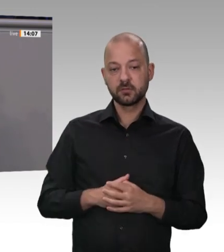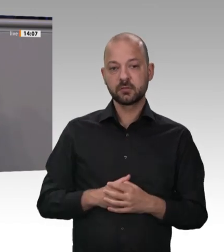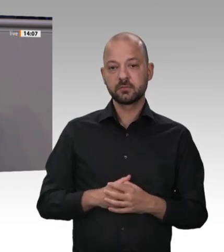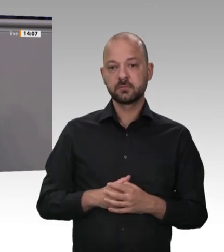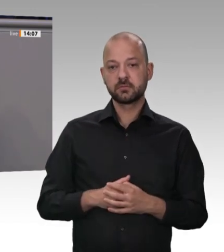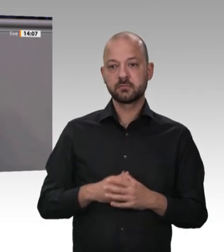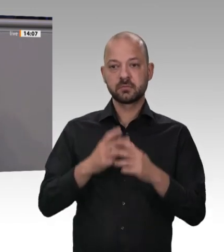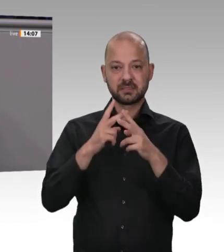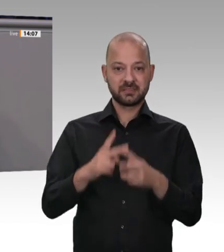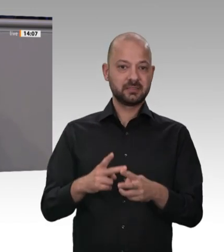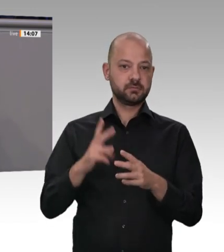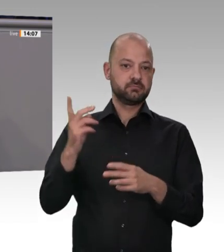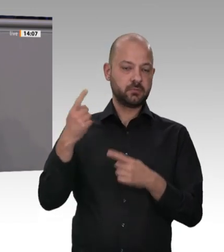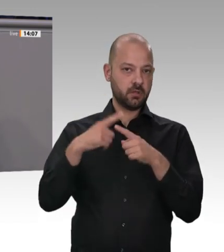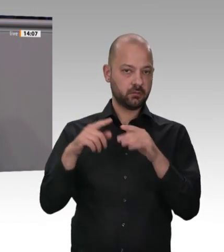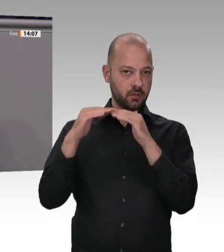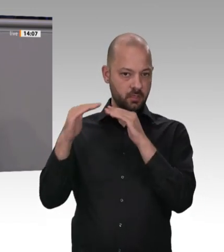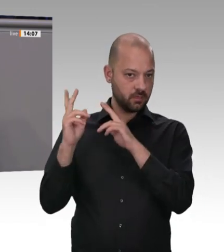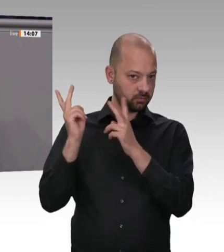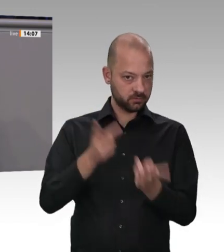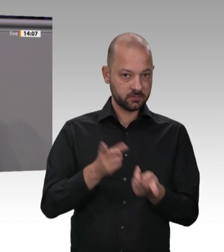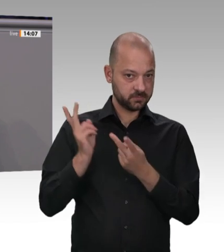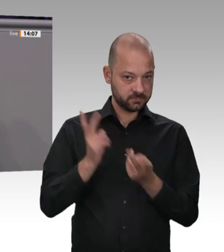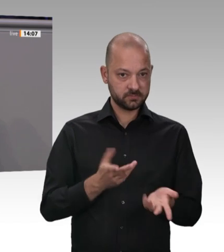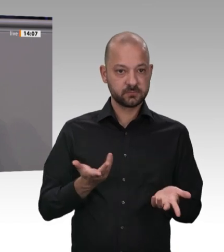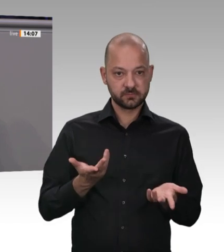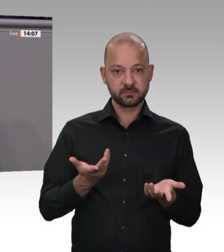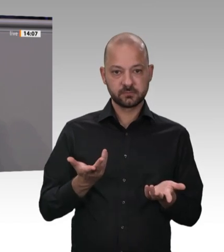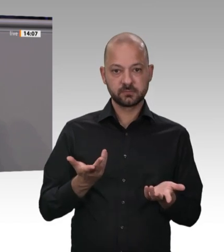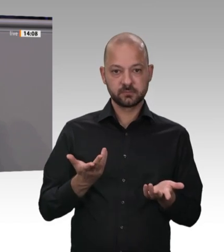Ich will es Ihnen sagen: Möglich ist das, weil über ein missbrauchtes Werkvertragssystem